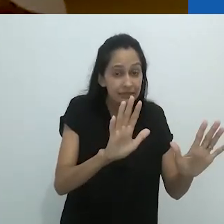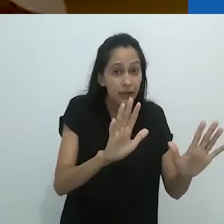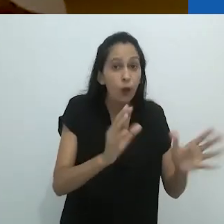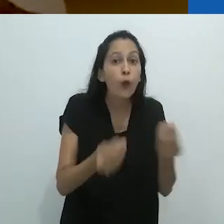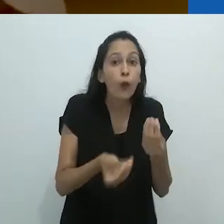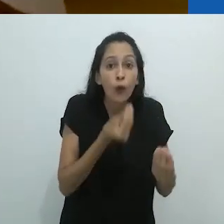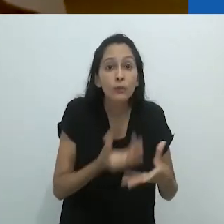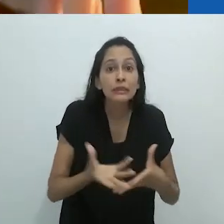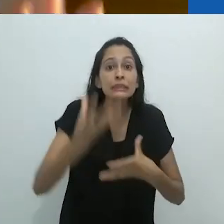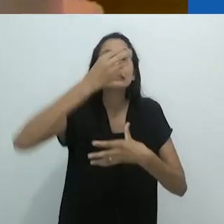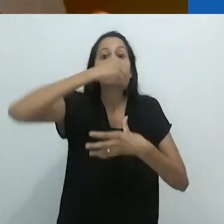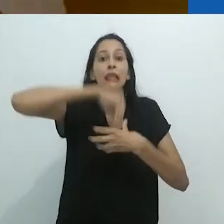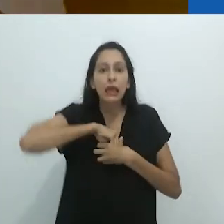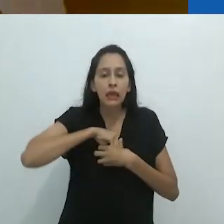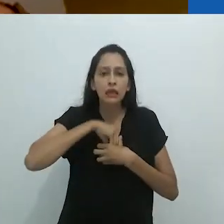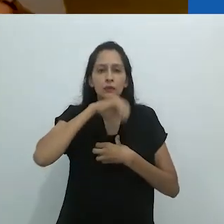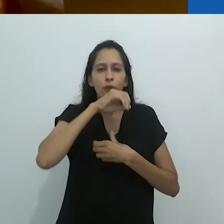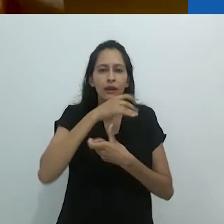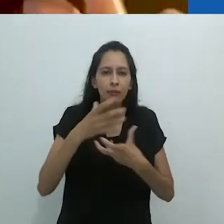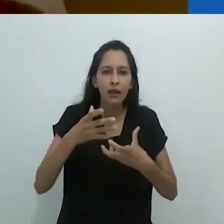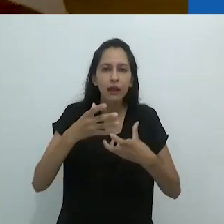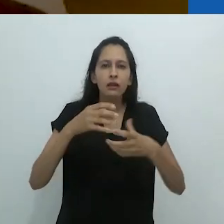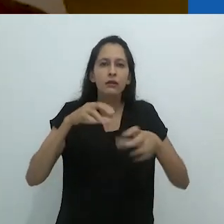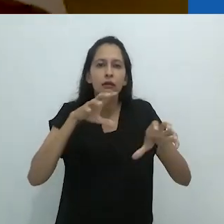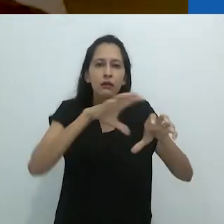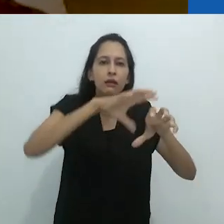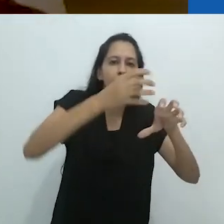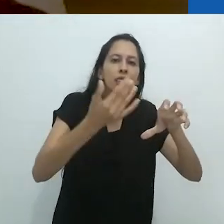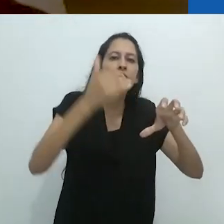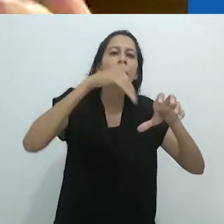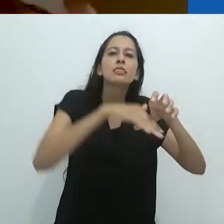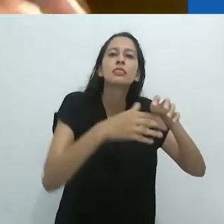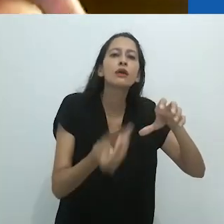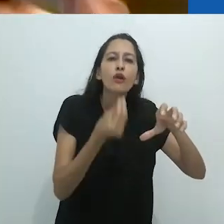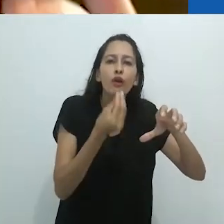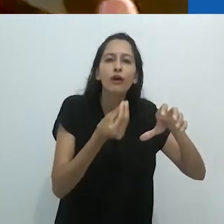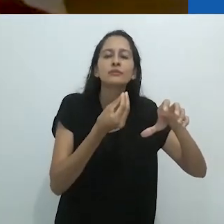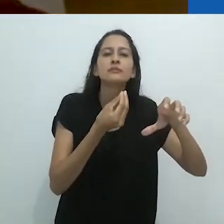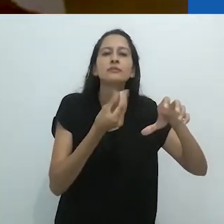Eu digo animais, mas na verdade eram os interiores,